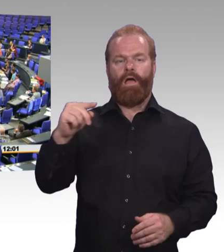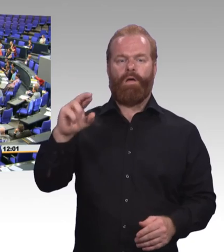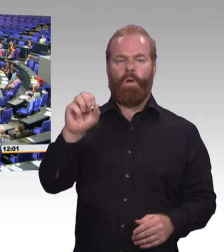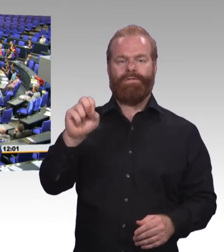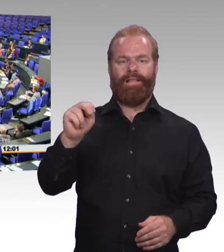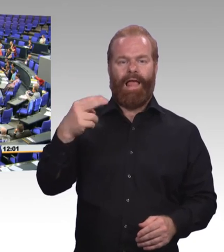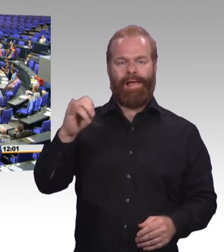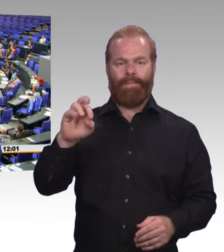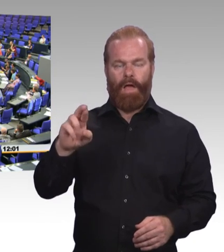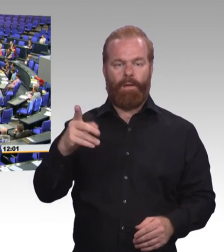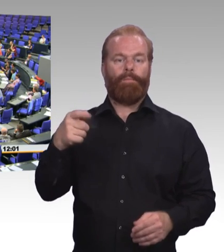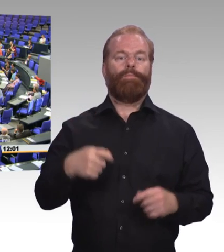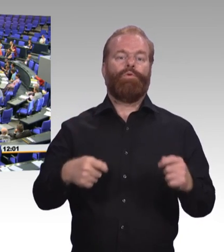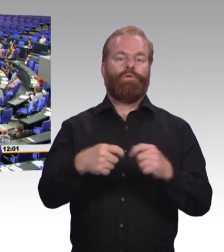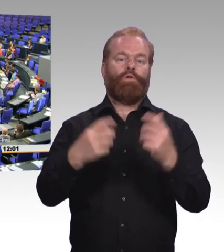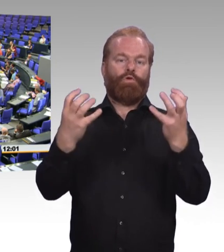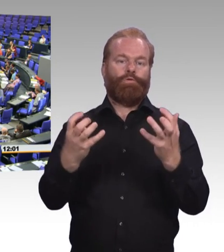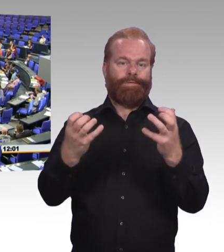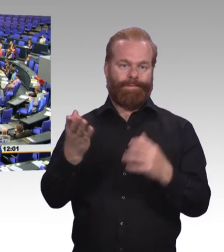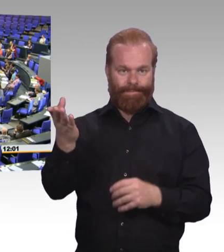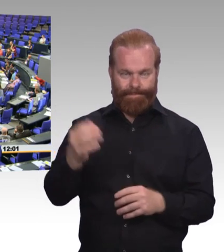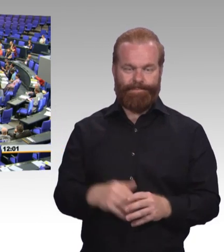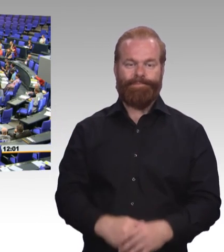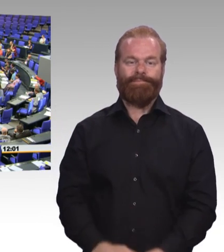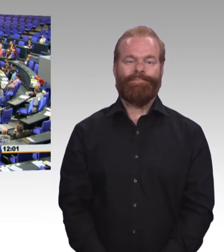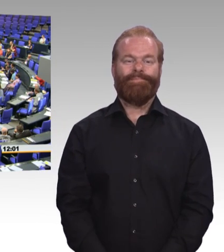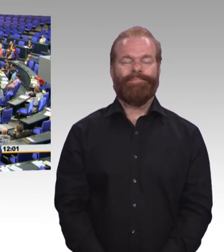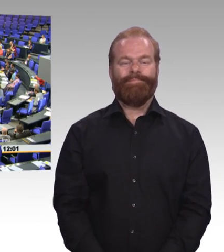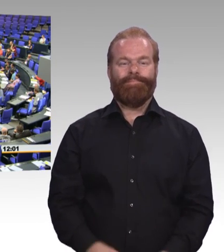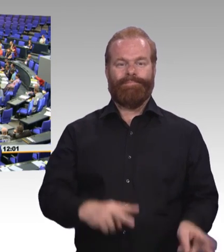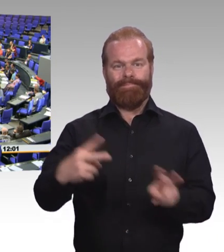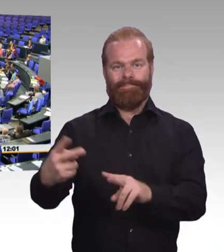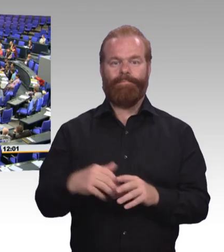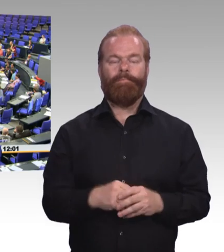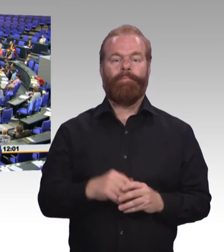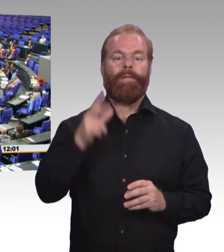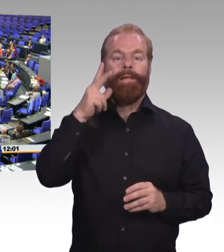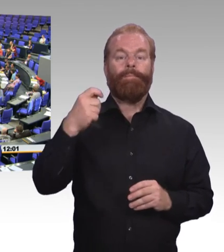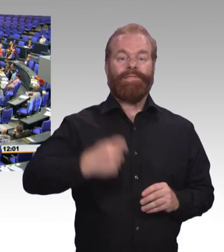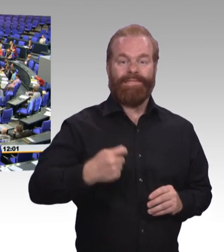Zwei Jahre sind jetzt vergangen und die Hälfte der Legislaturperiode ist um. Und Chapeau jetzt liegt die Novellierung